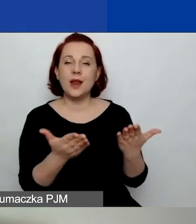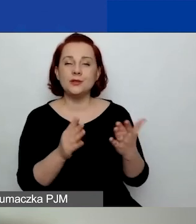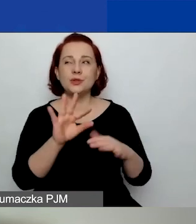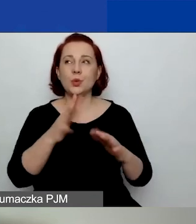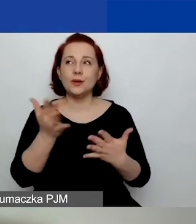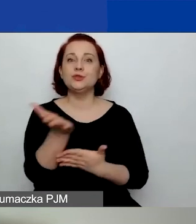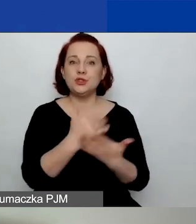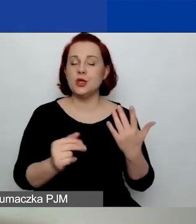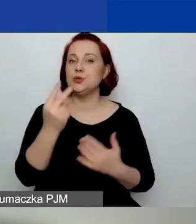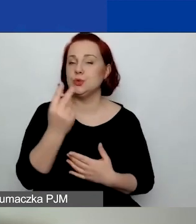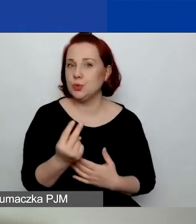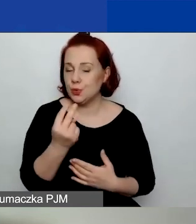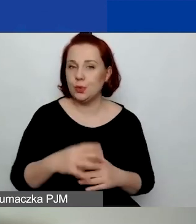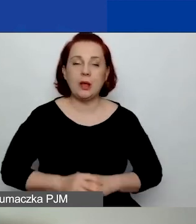Bardzo ważne, żeby je przeczytać,